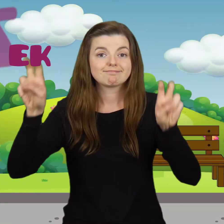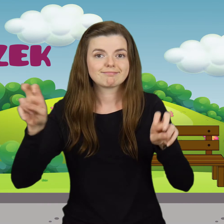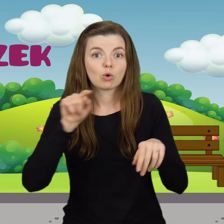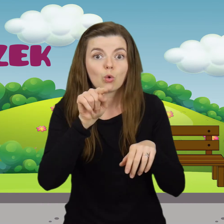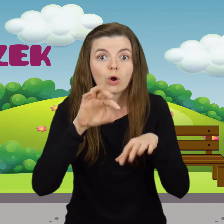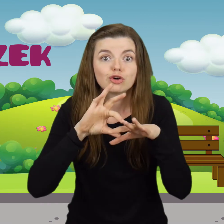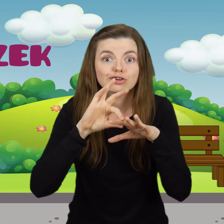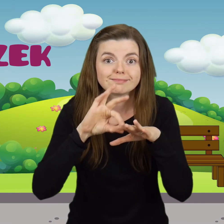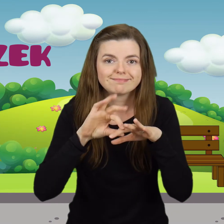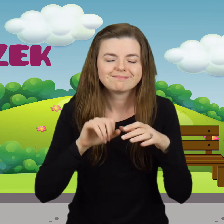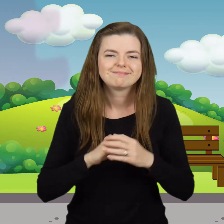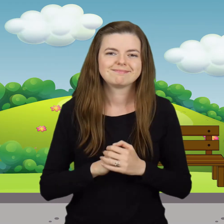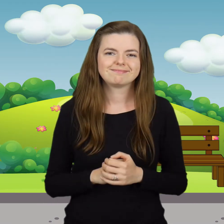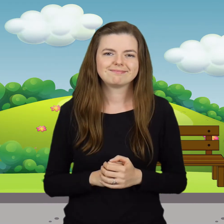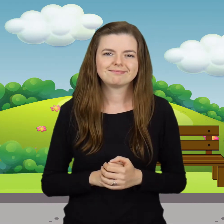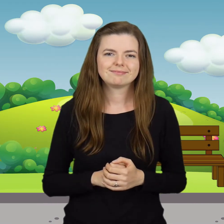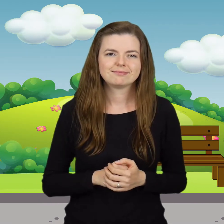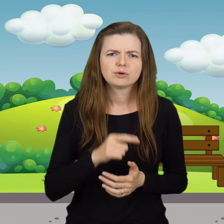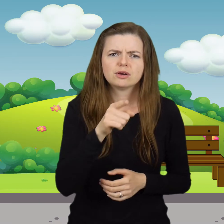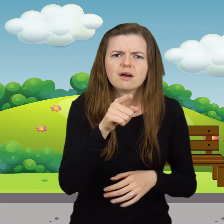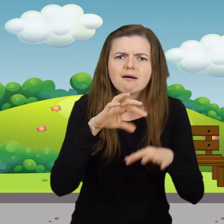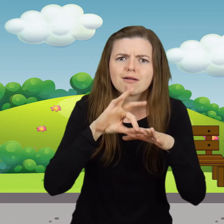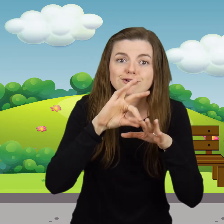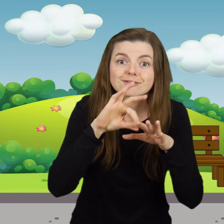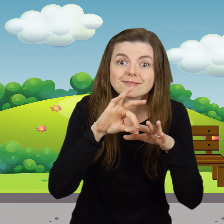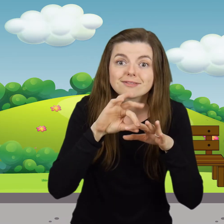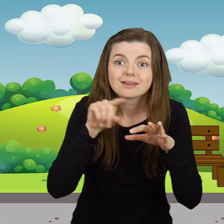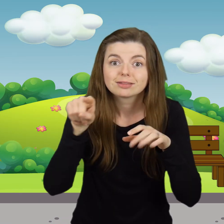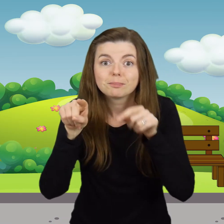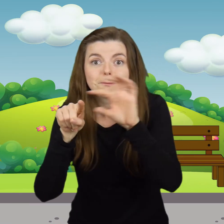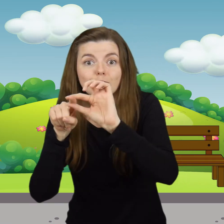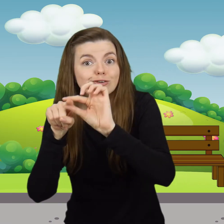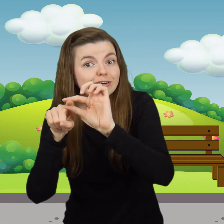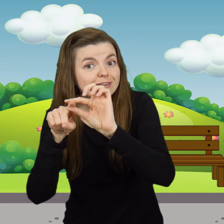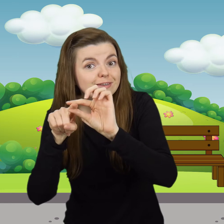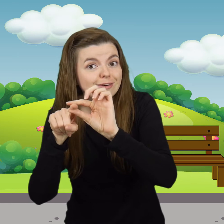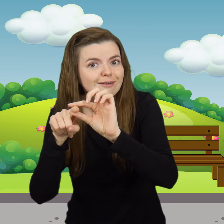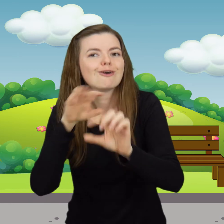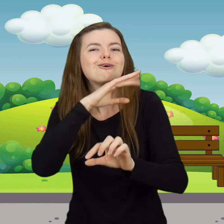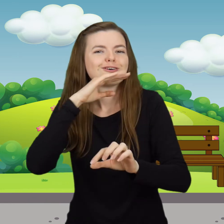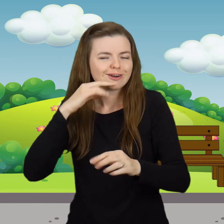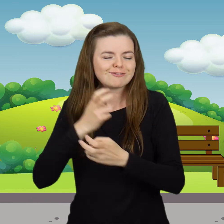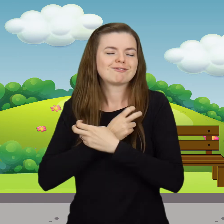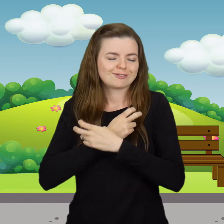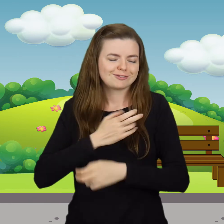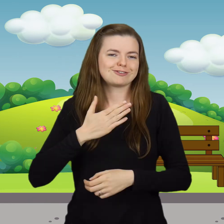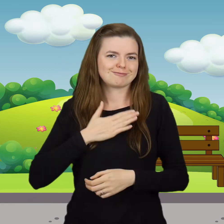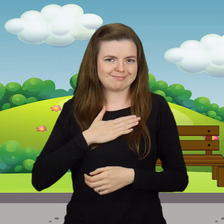Tu paluszek Tu paluszek, tam paluszek. Kolorowy mam fartuszek.